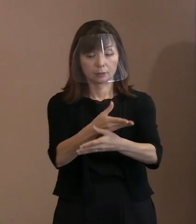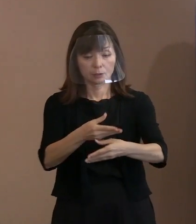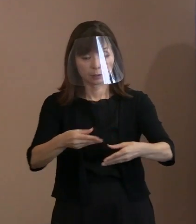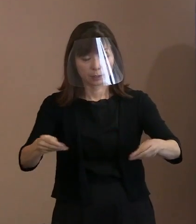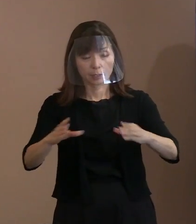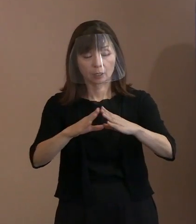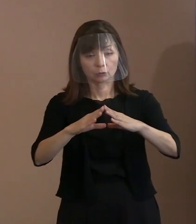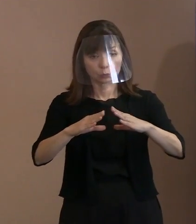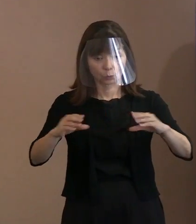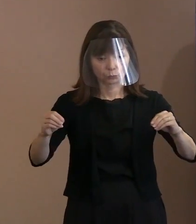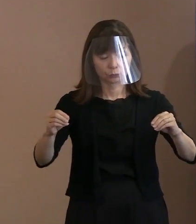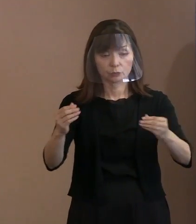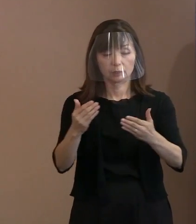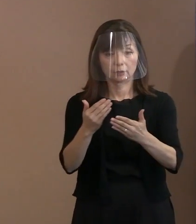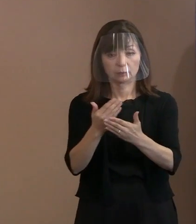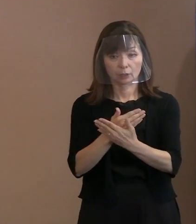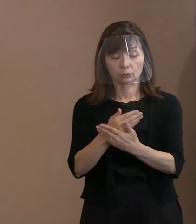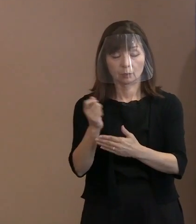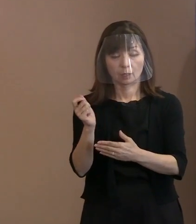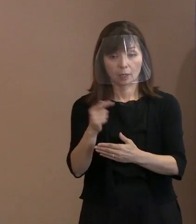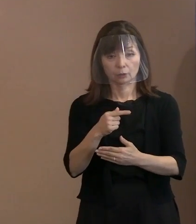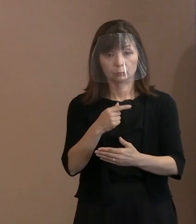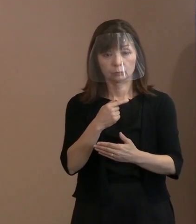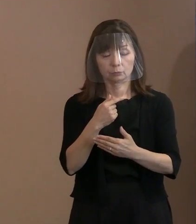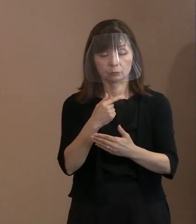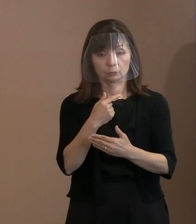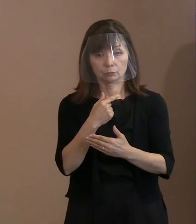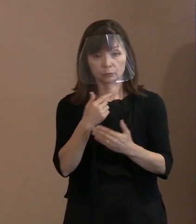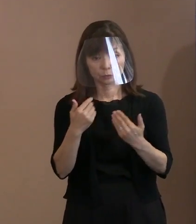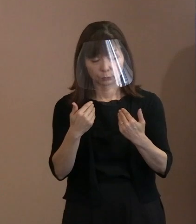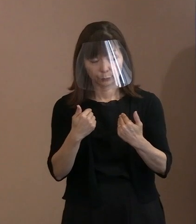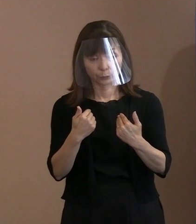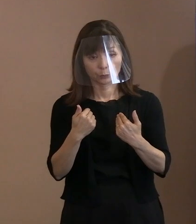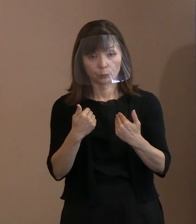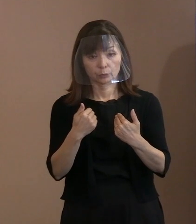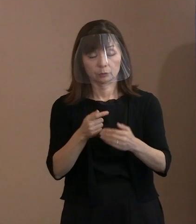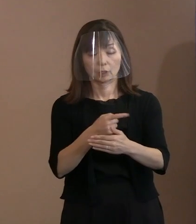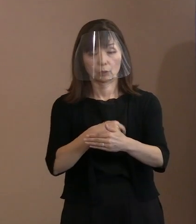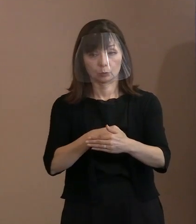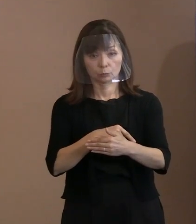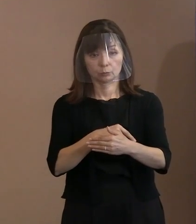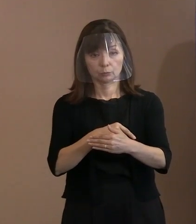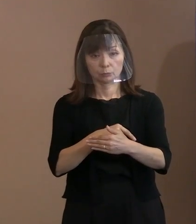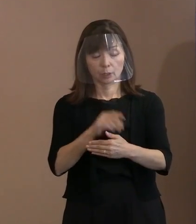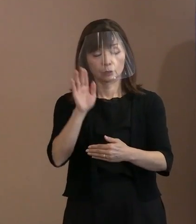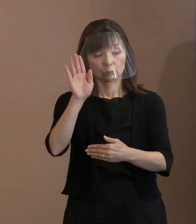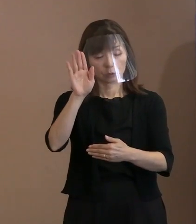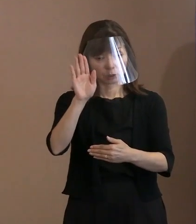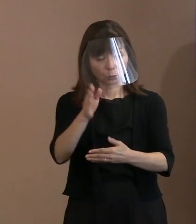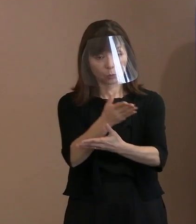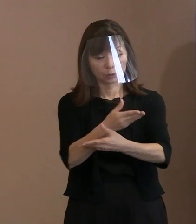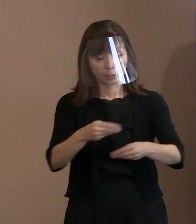というところで 署名・批准を求めているというところと､ 第2回の締約国会議にぜひとも 参加してほしいと求めていらっしゃると